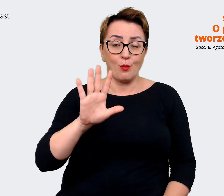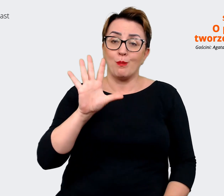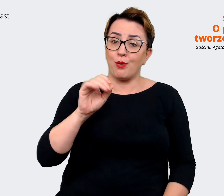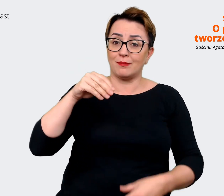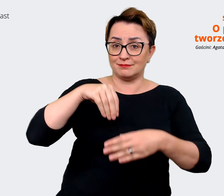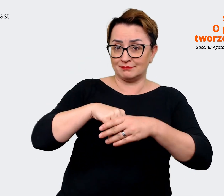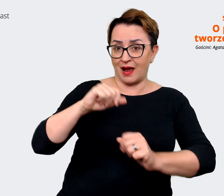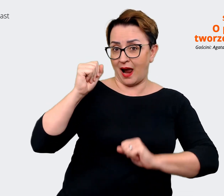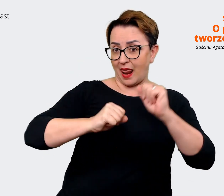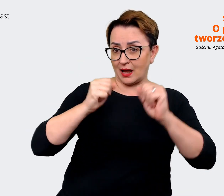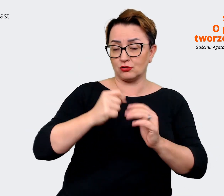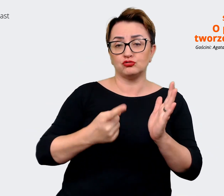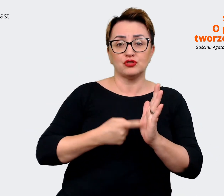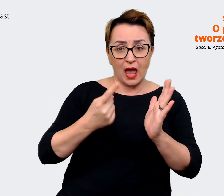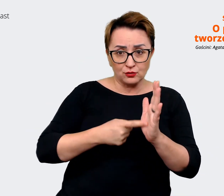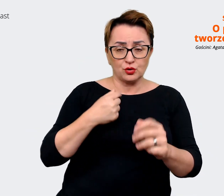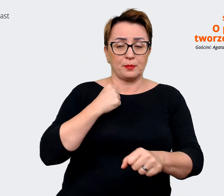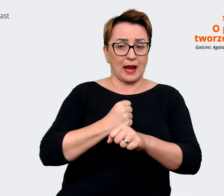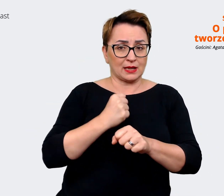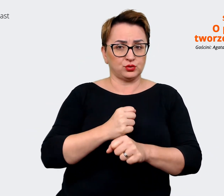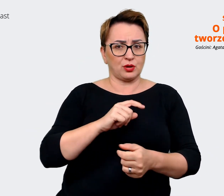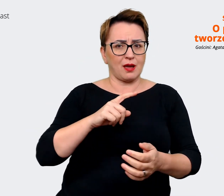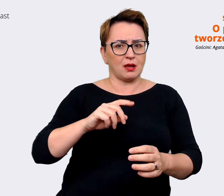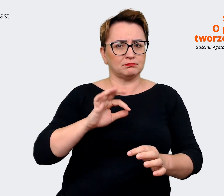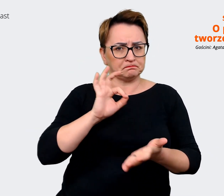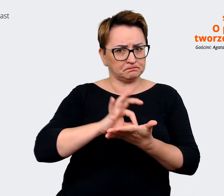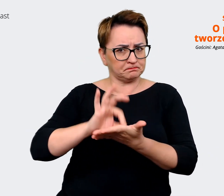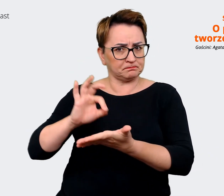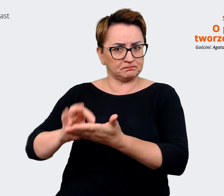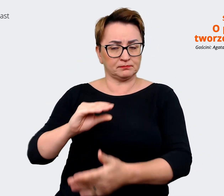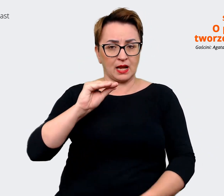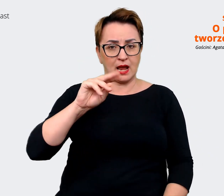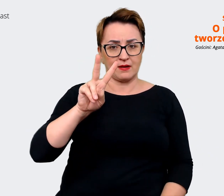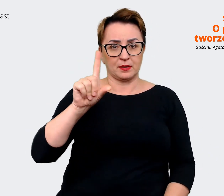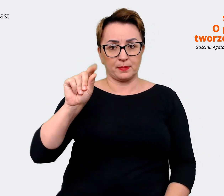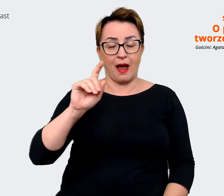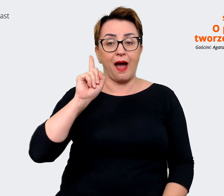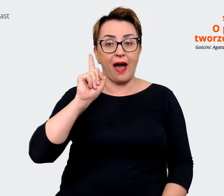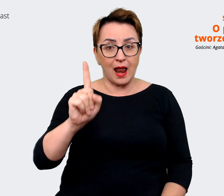z EVP, natomiast ten moment zmian był też takim momentem, w którym rzeczywiście trzeba było się